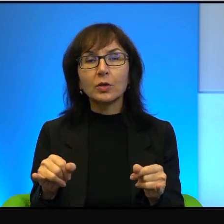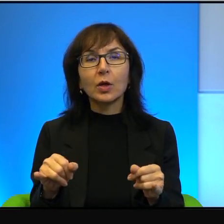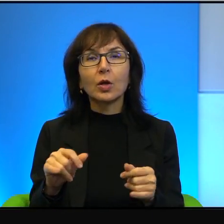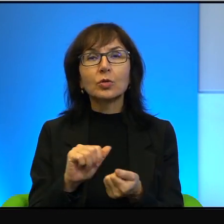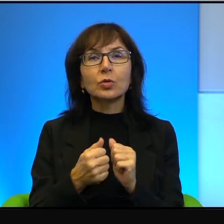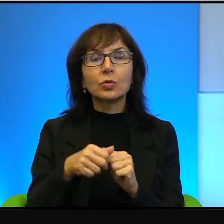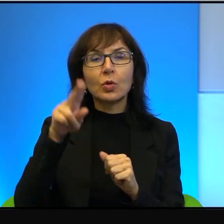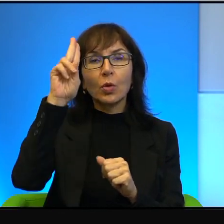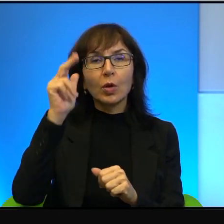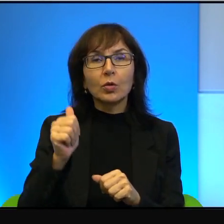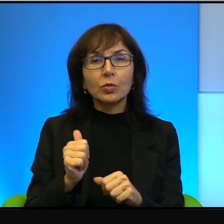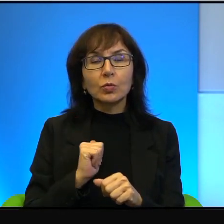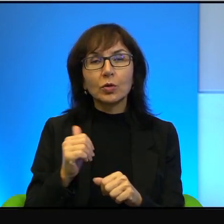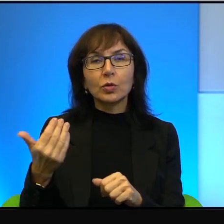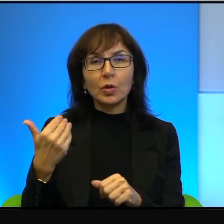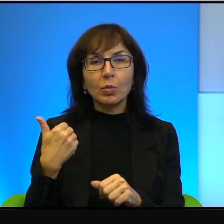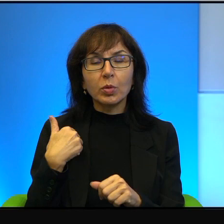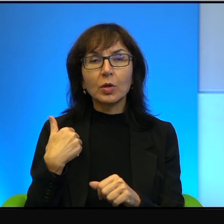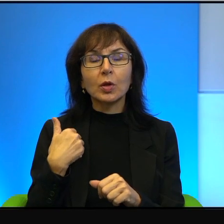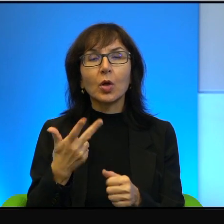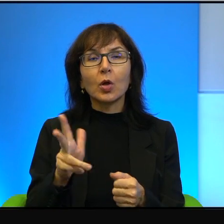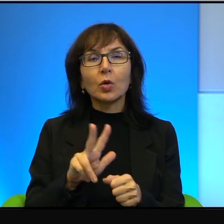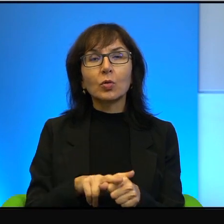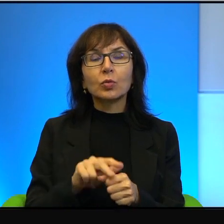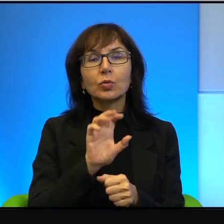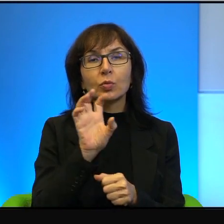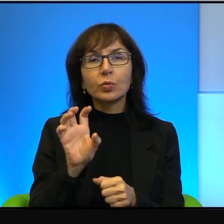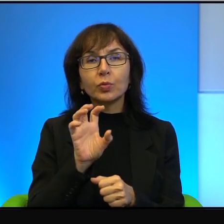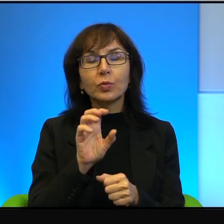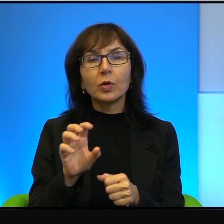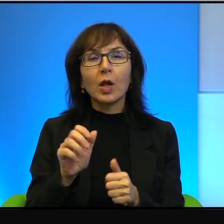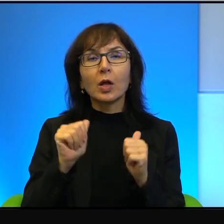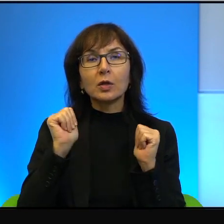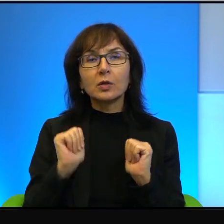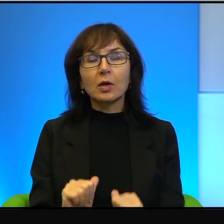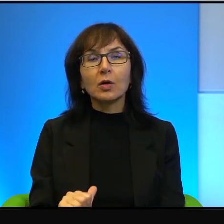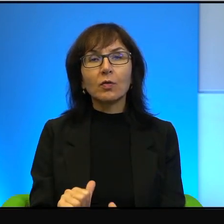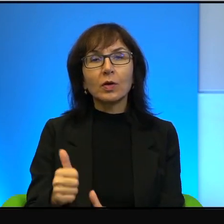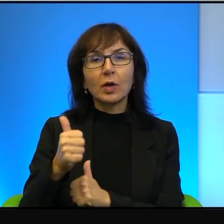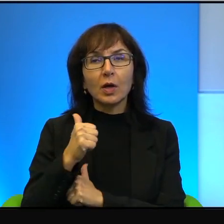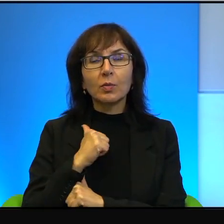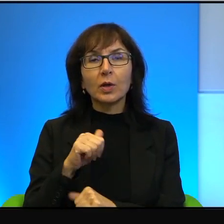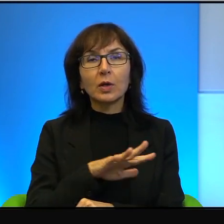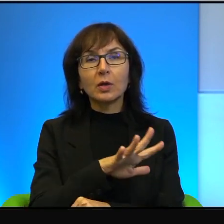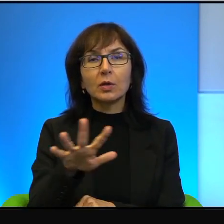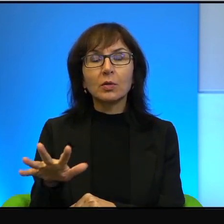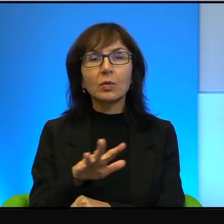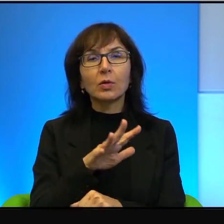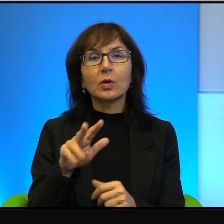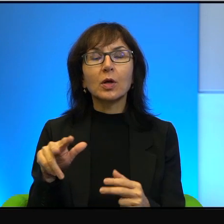frontowi, którzy monitorują jakby zachowanie armii na terytoriach okupowanych. No to nie jest, wie Pani, takie,